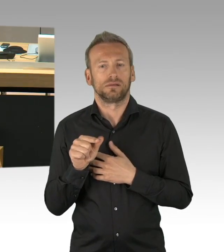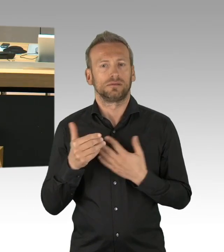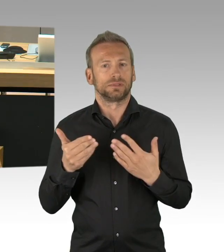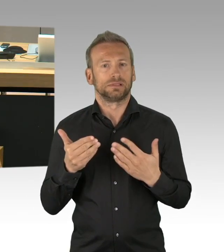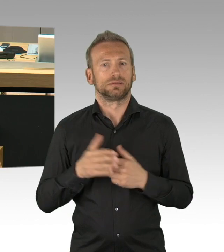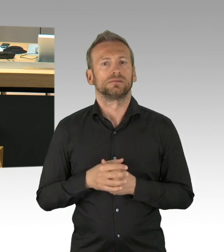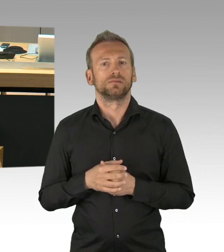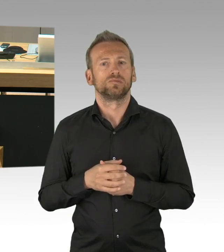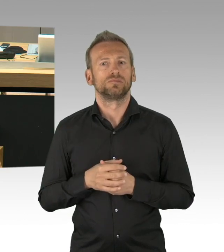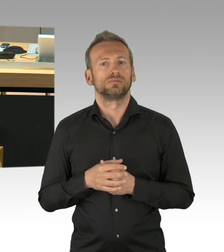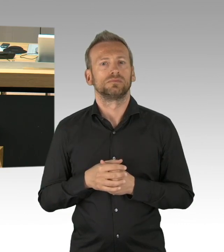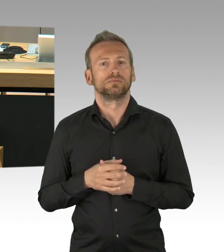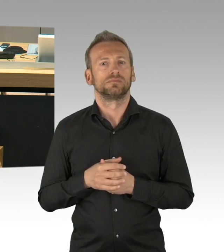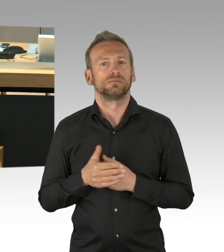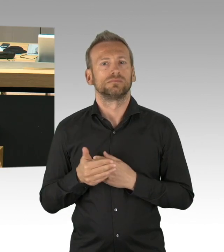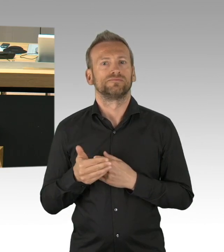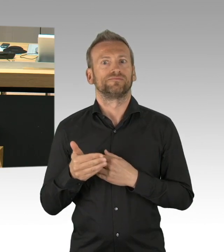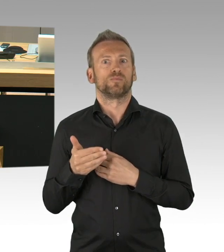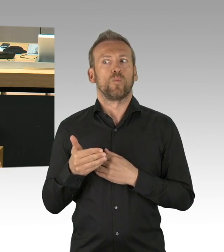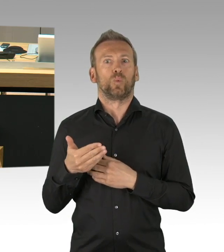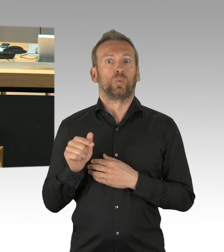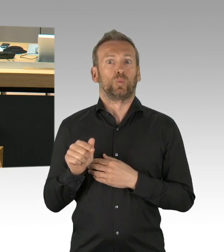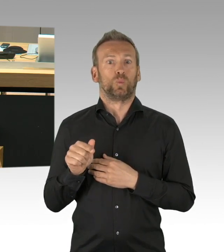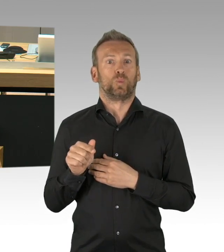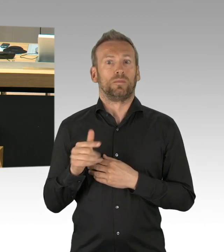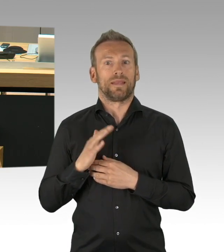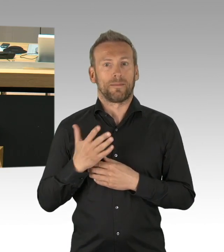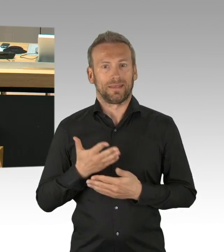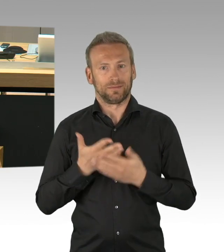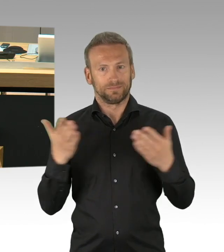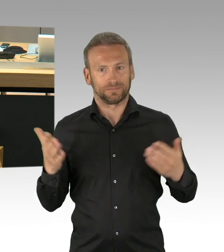nicht zuletzt für unser demokratisches Selbstverständnis ein wichtiger Jahrestag ist,